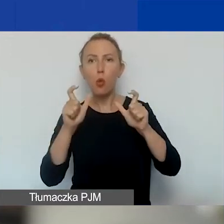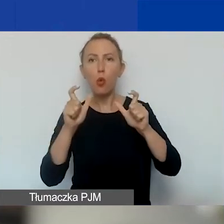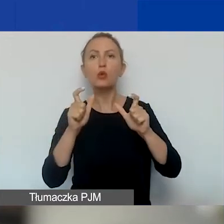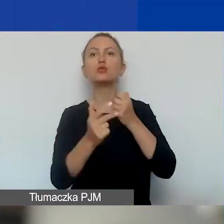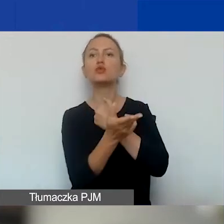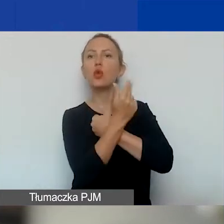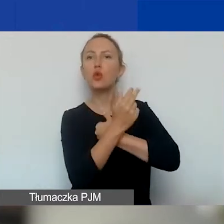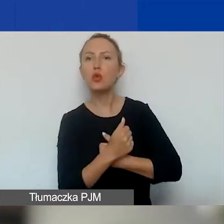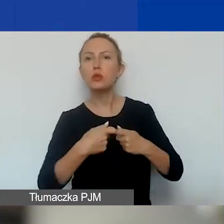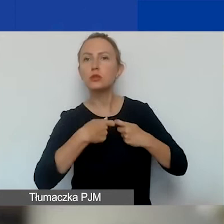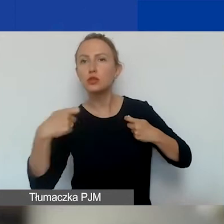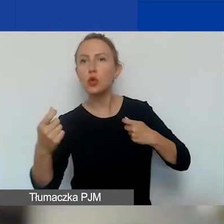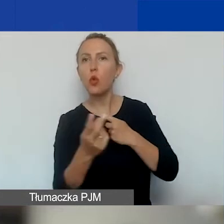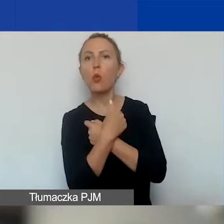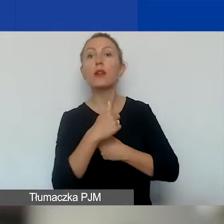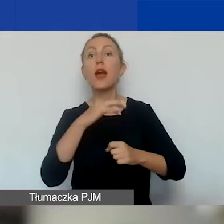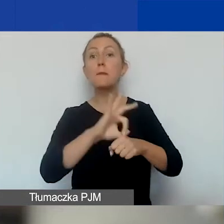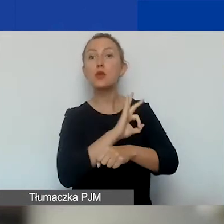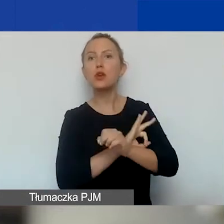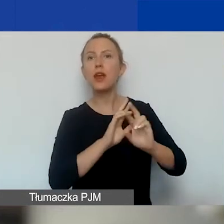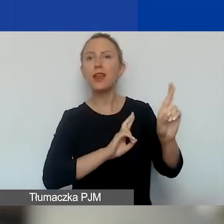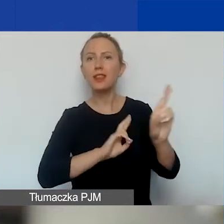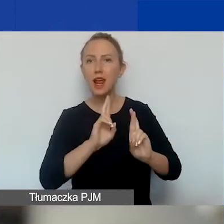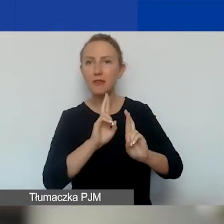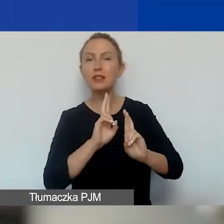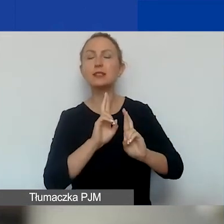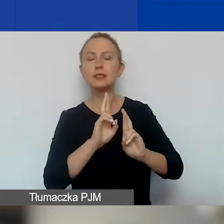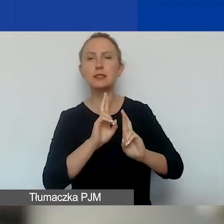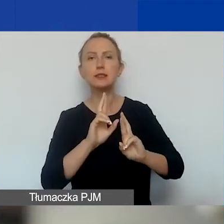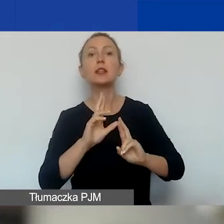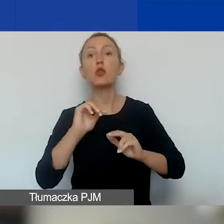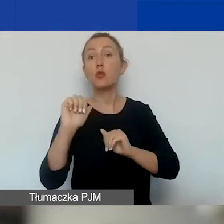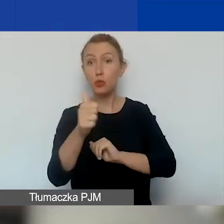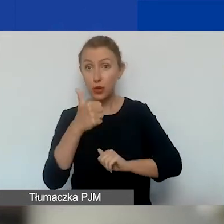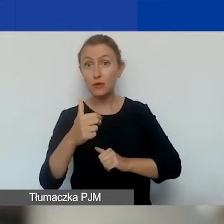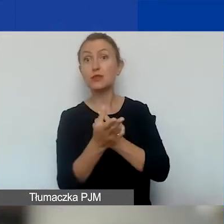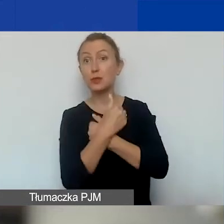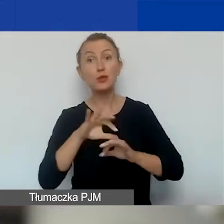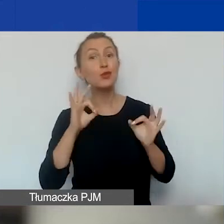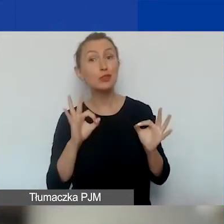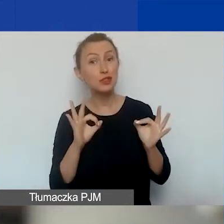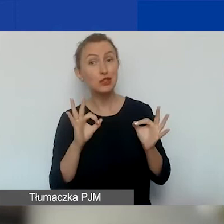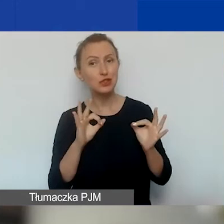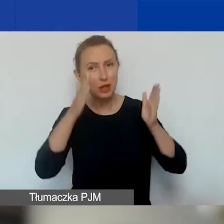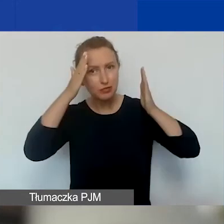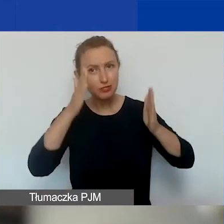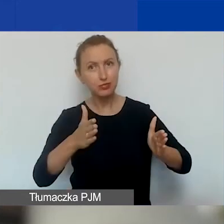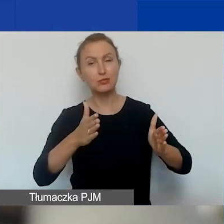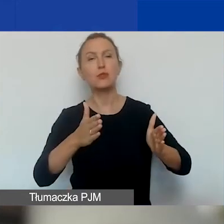na projekty interwencyjne, pierwszą turę tego naboru, na której się dziś skupiamy. Od razu zaznaczam,